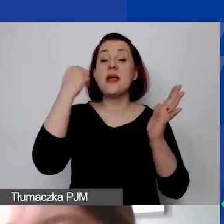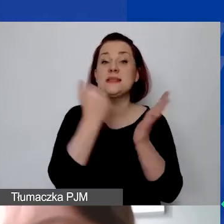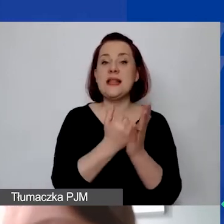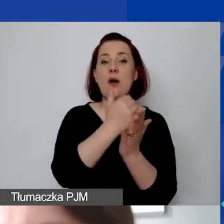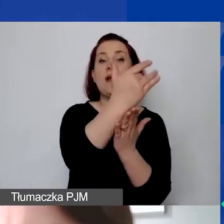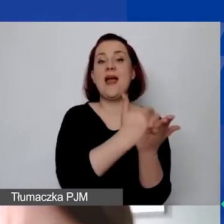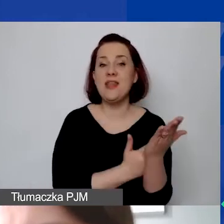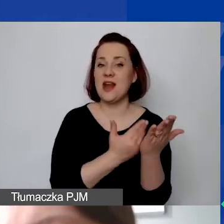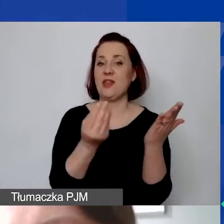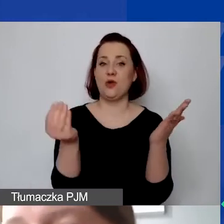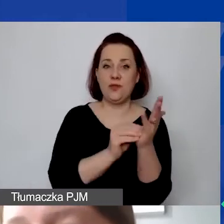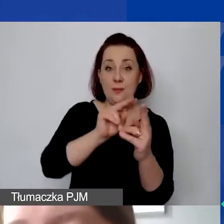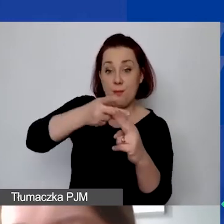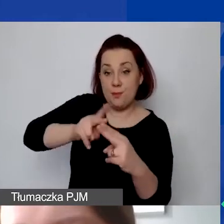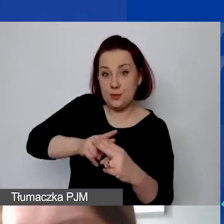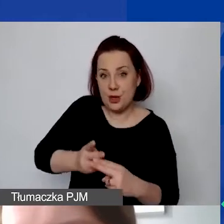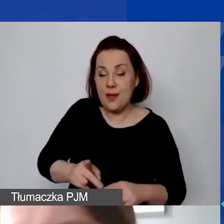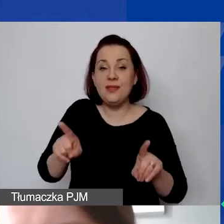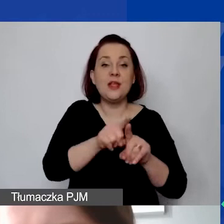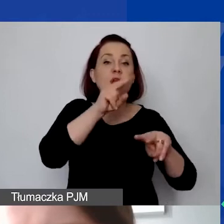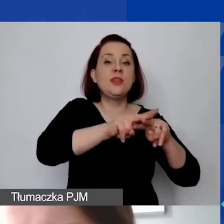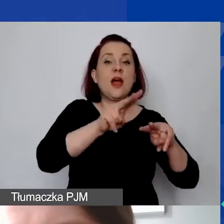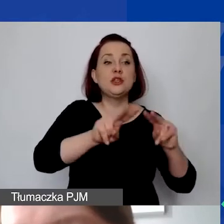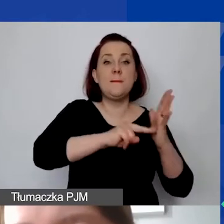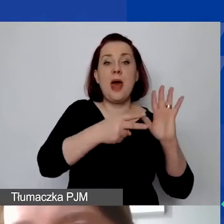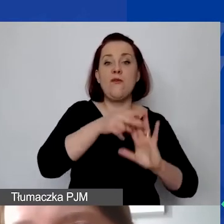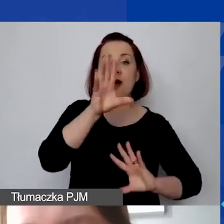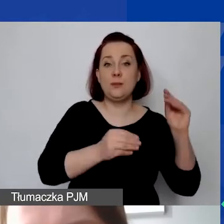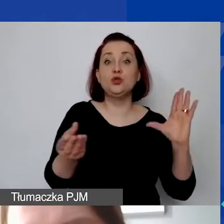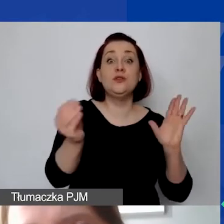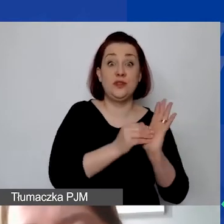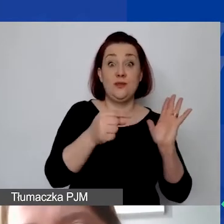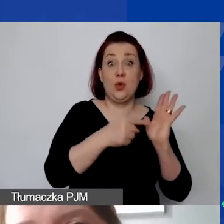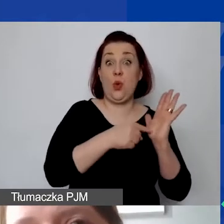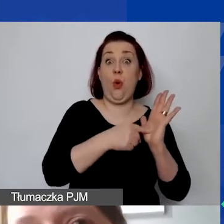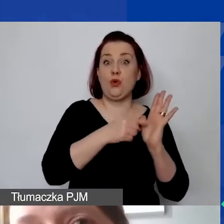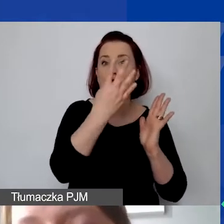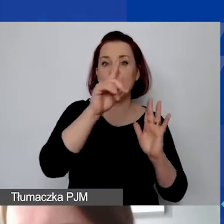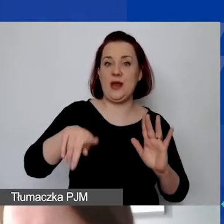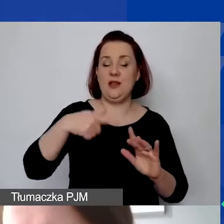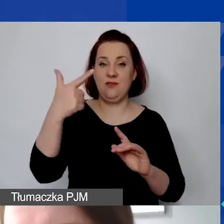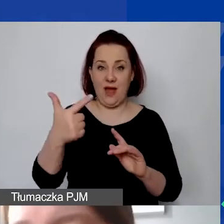i także on jest wprowadzony do narzędzia do planowania budżetu. Zachęcam państwa, żeby zaplanować budżet wcześniej,